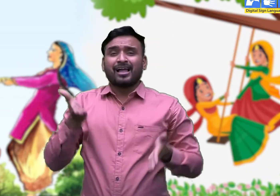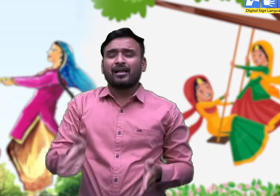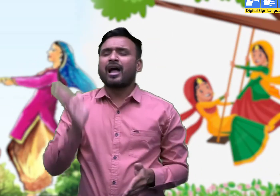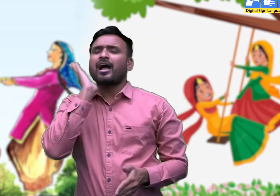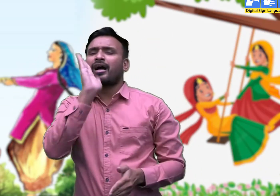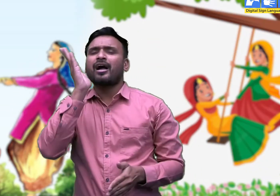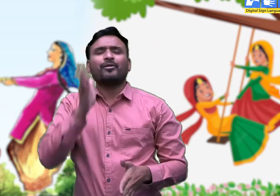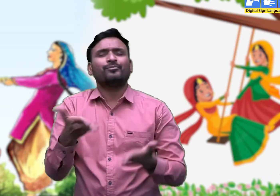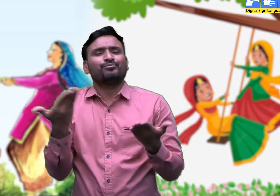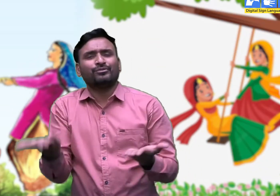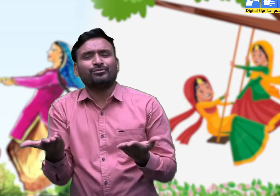तभी तो सबके मन का पपीहा गा उठता है -